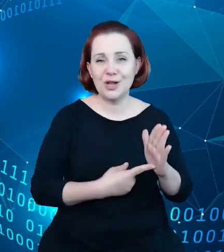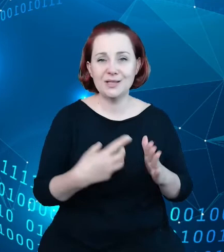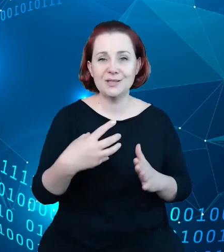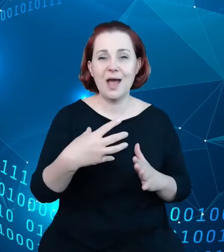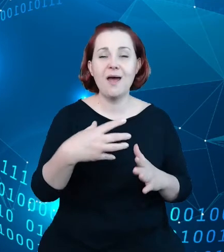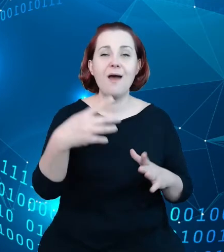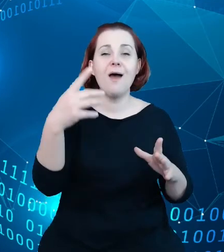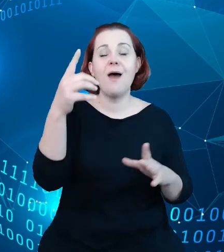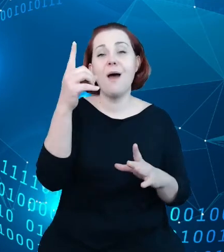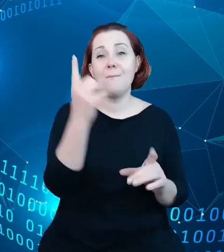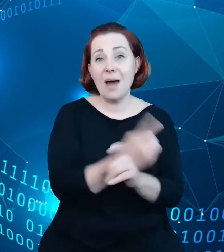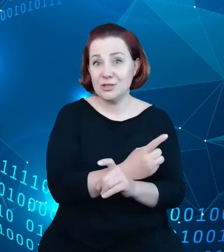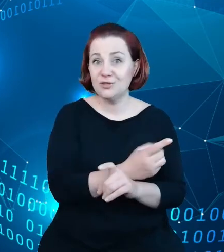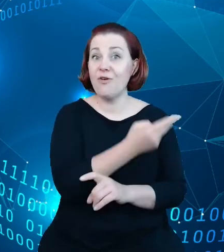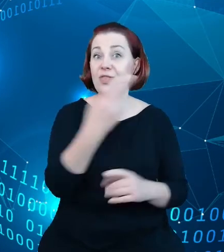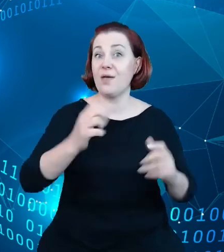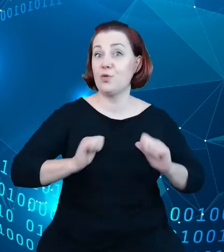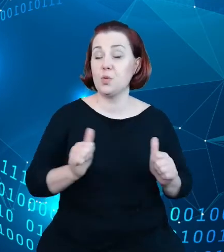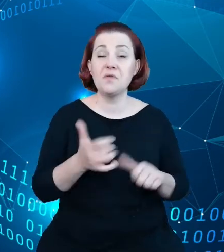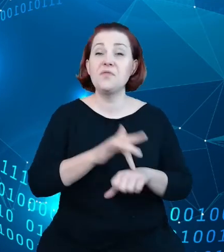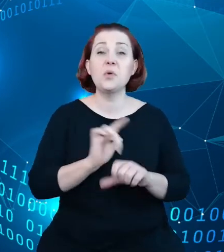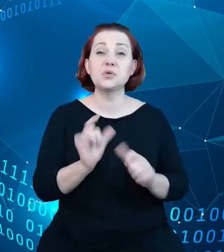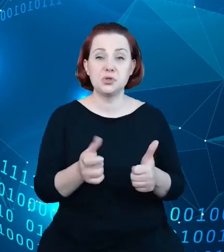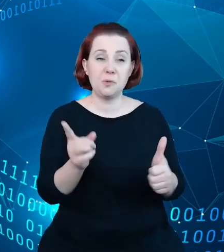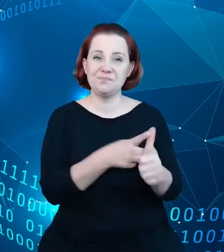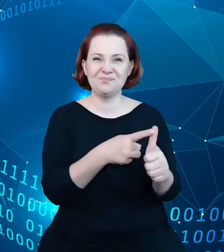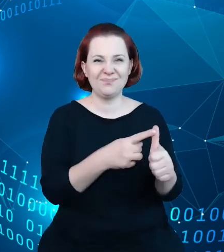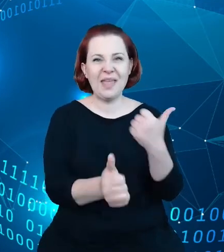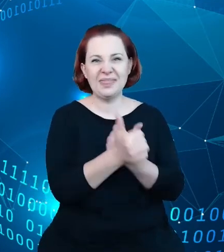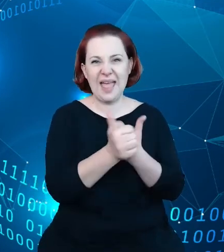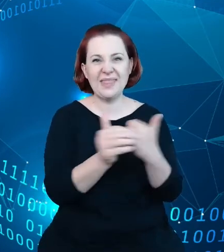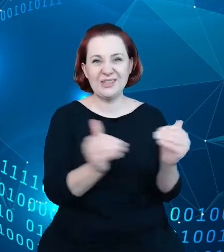Pierwszym wnioskiem jest to, że dane te wymagają aktualizacji oraz poprawy ich